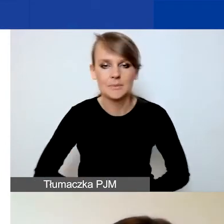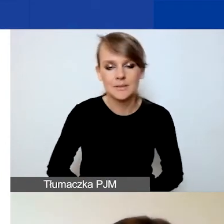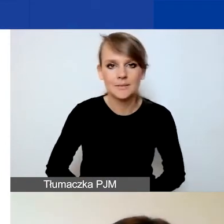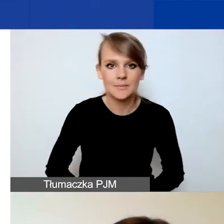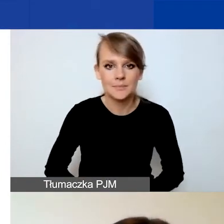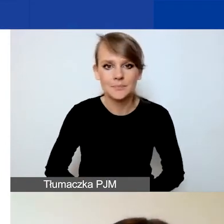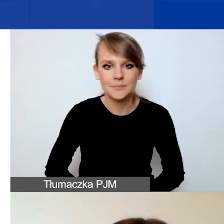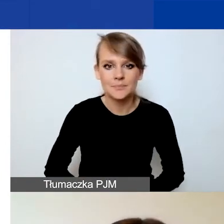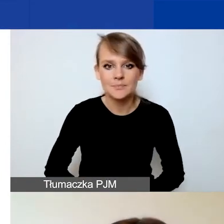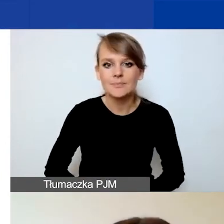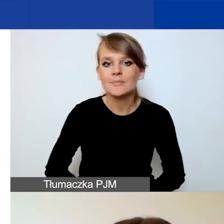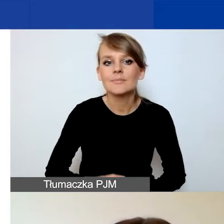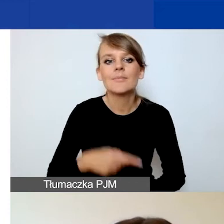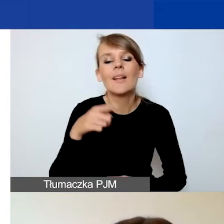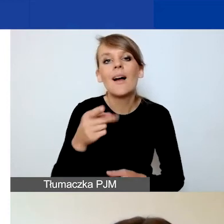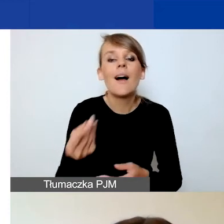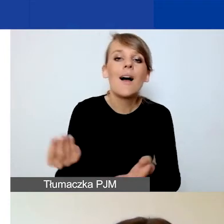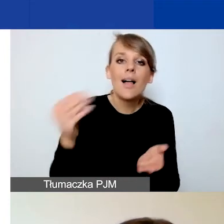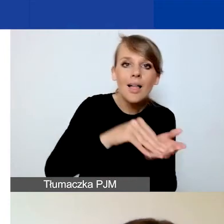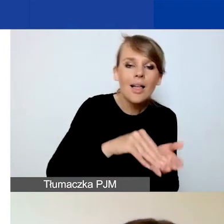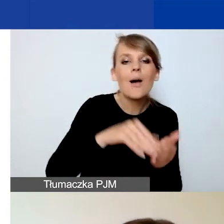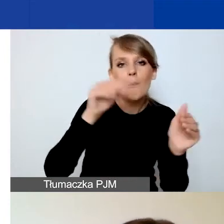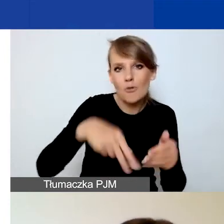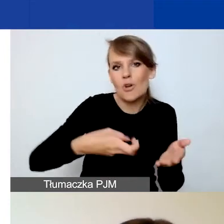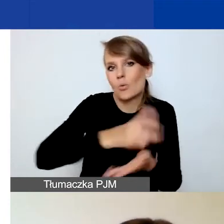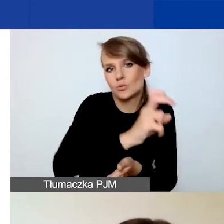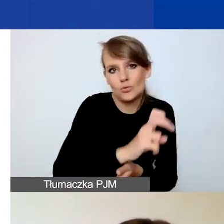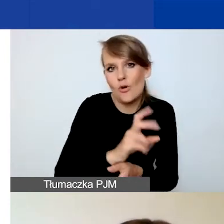Możecie usunąć ten załącznik analogicznie jak plan komunikacji.